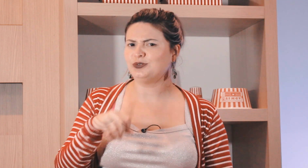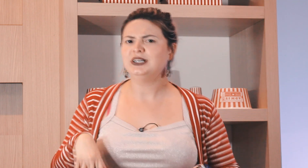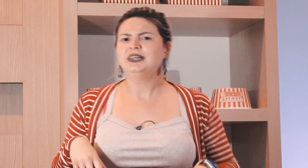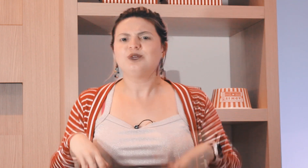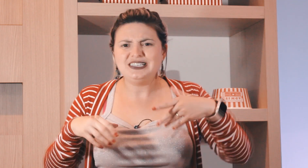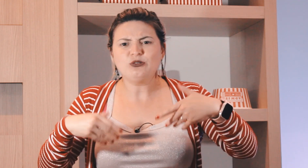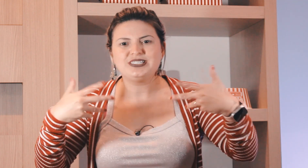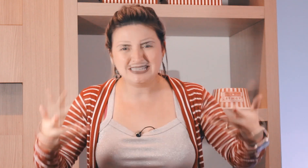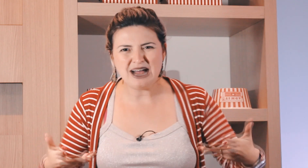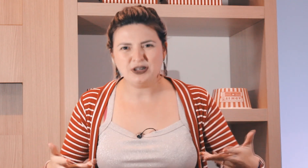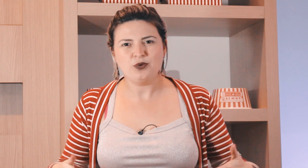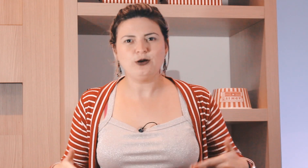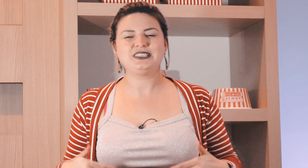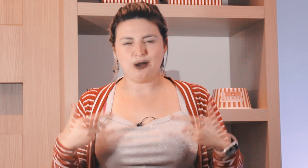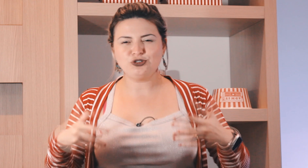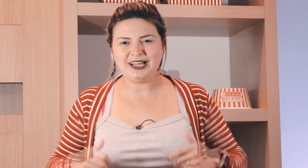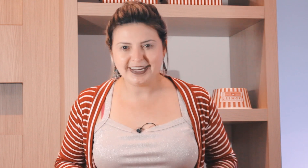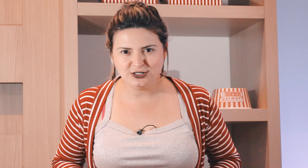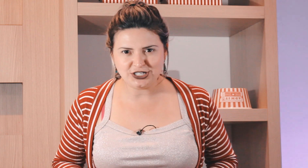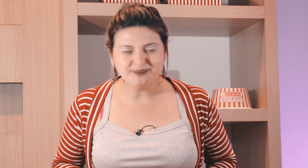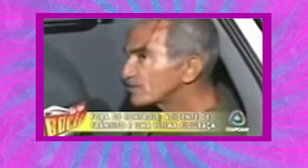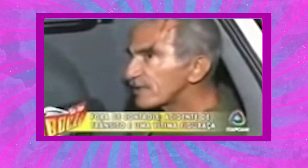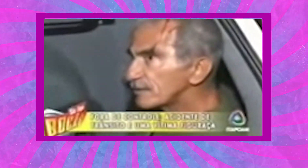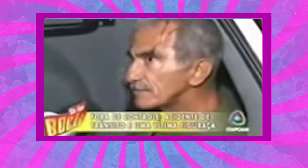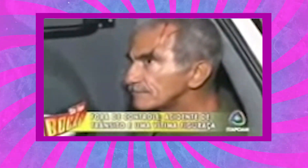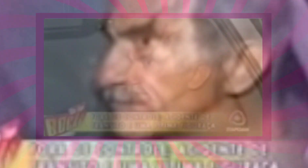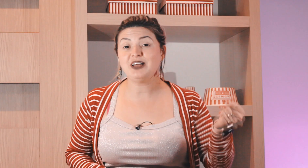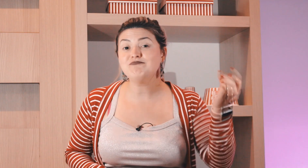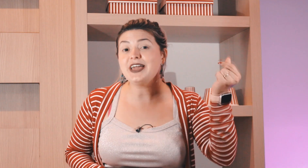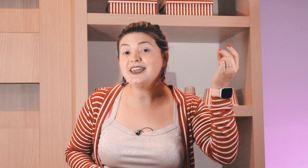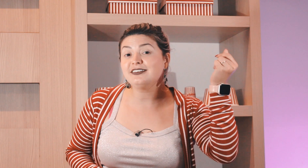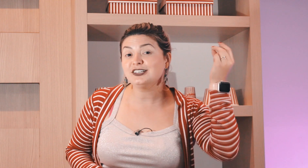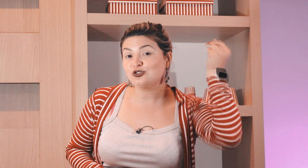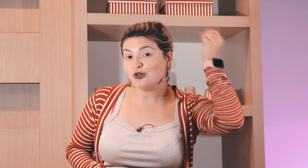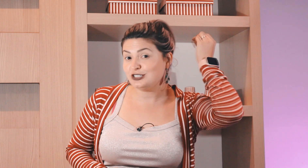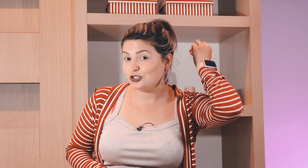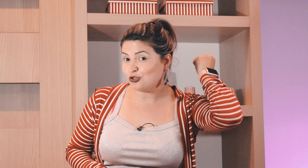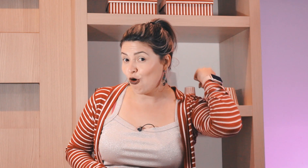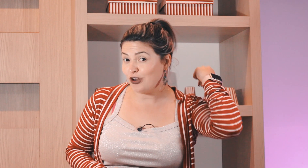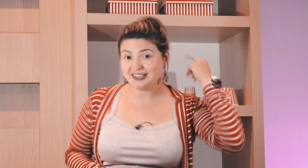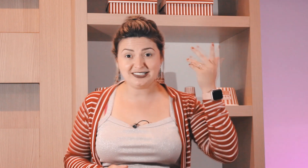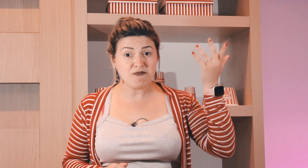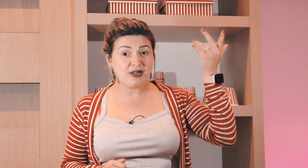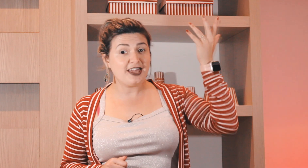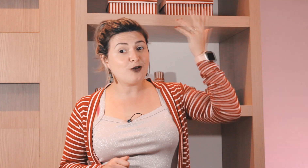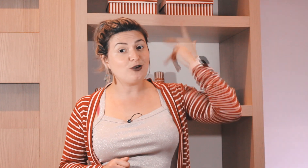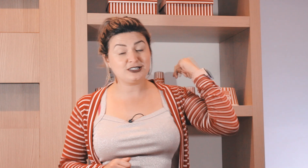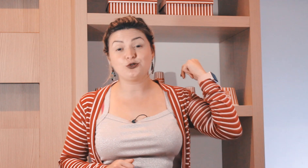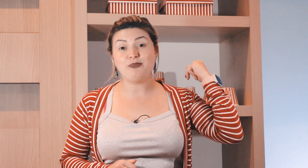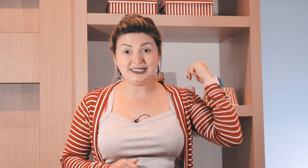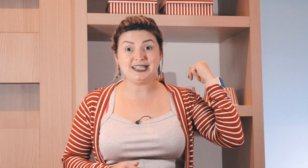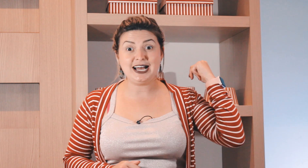sábado? o sinal de sábado é o sinal de laranja ? também questões históricas também coisas do